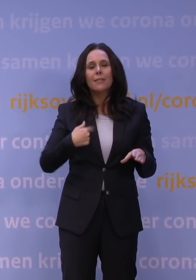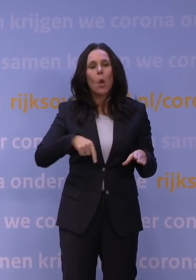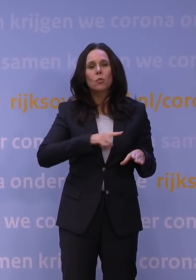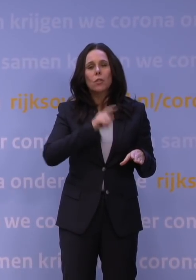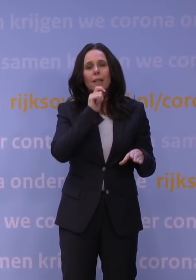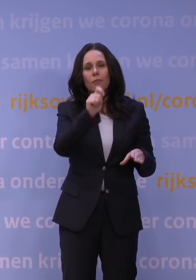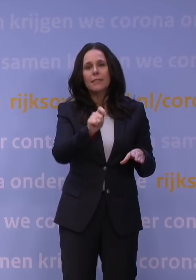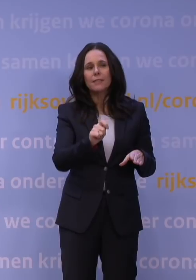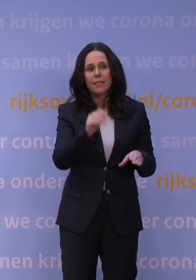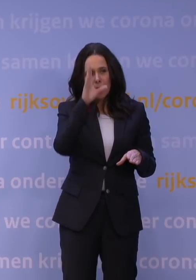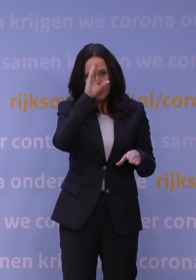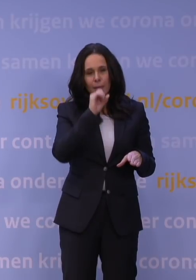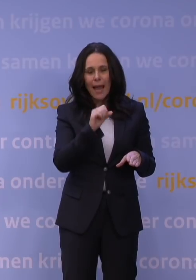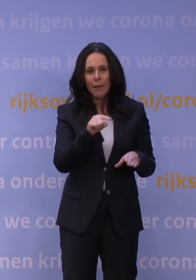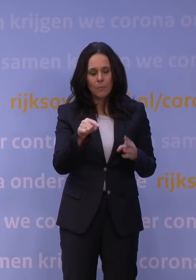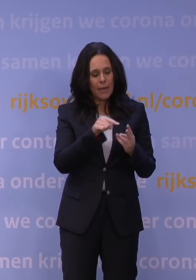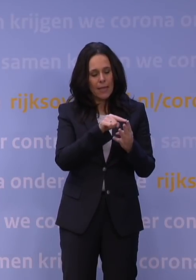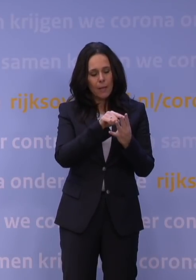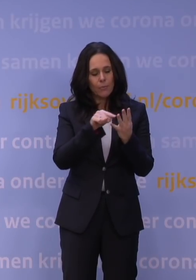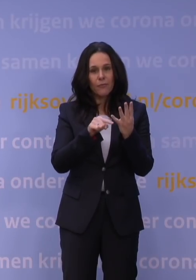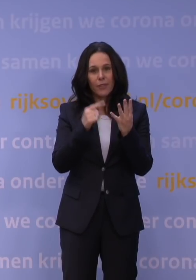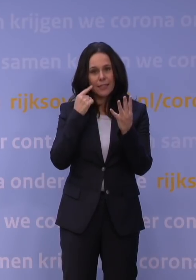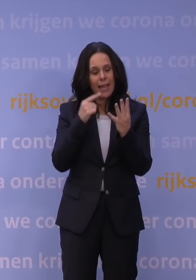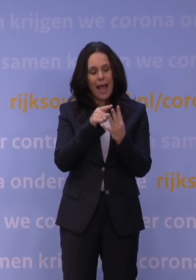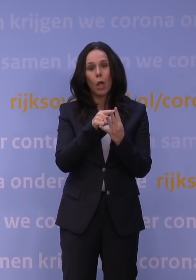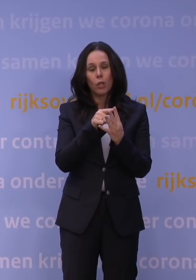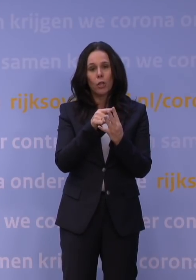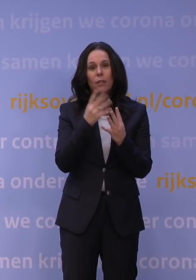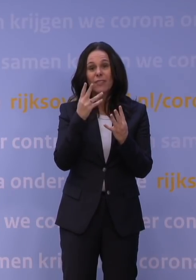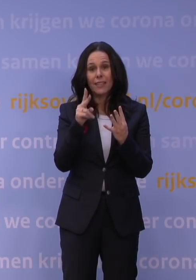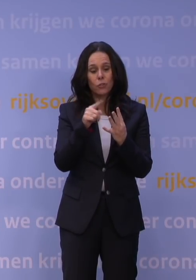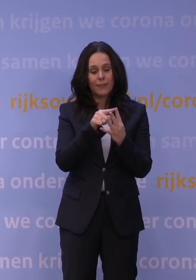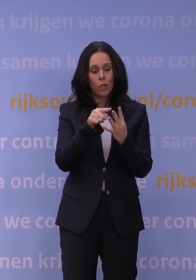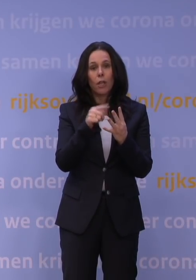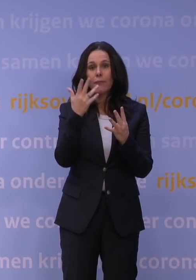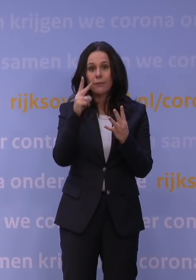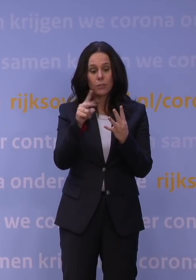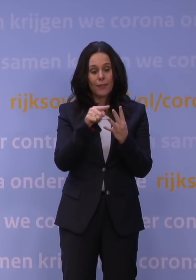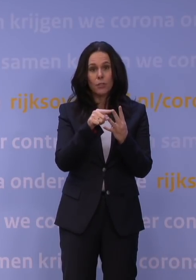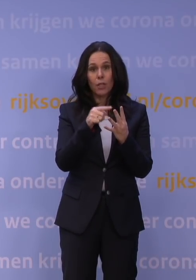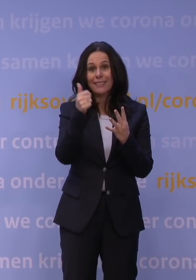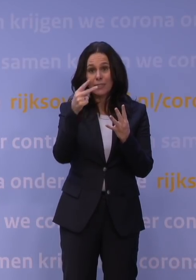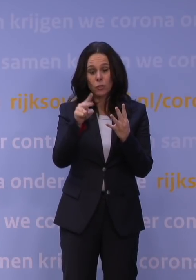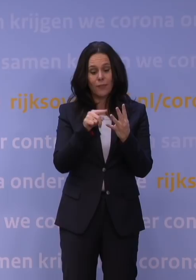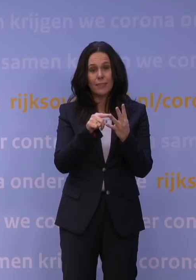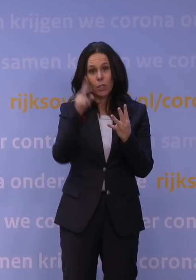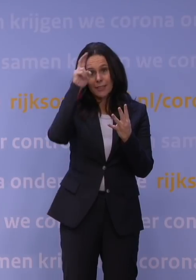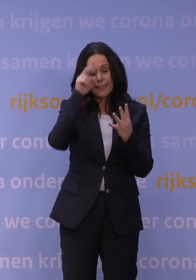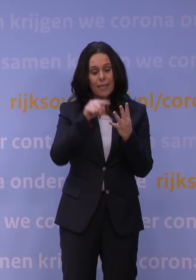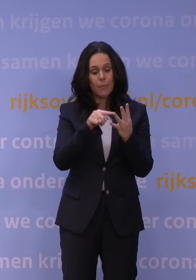Ik begrijp dat die er is, maar er zijn vier dagen waar we van twee naar vier gaan, dat is: 24 december, 25 december en 26 december en 31 december.